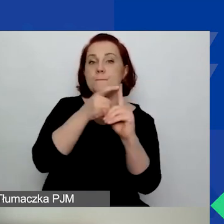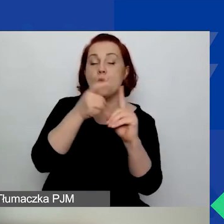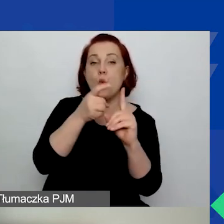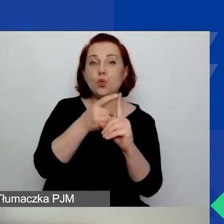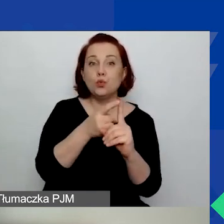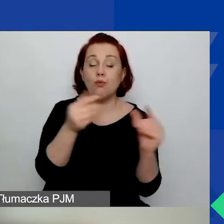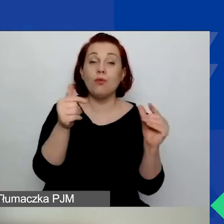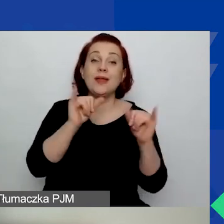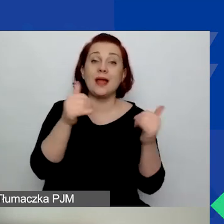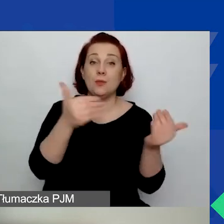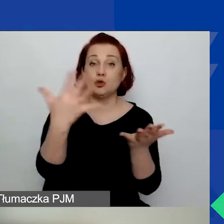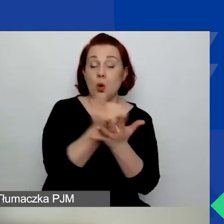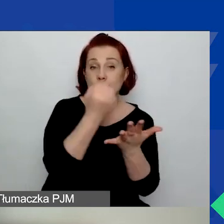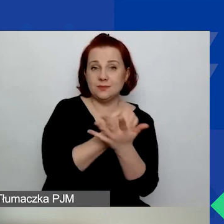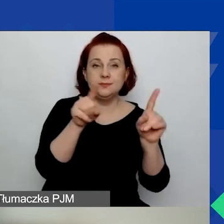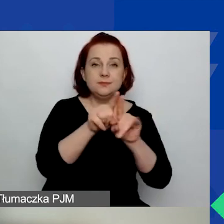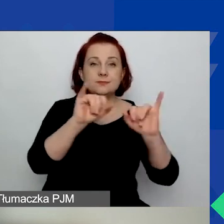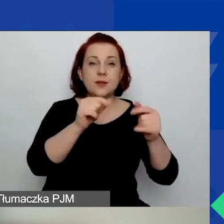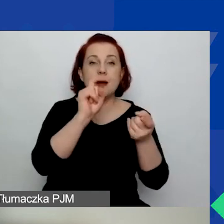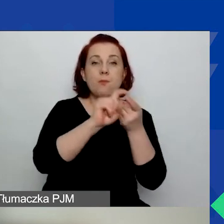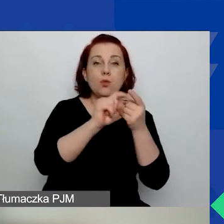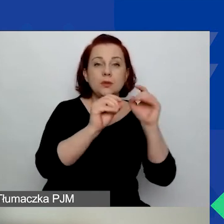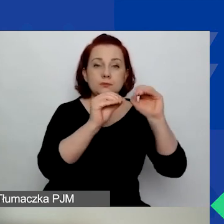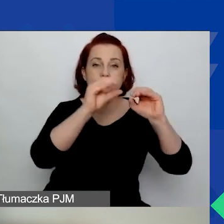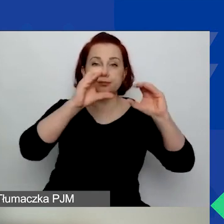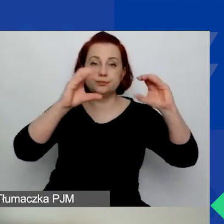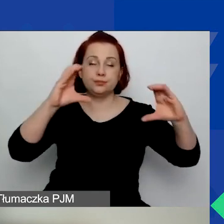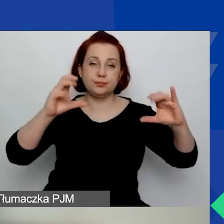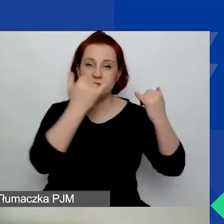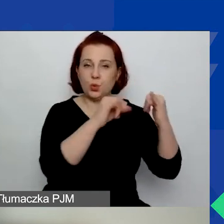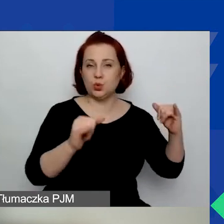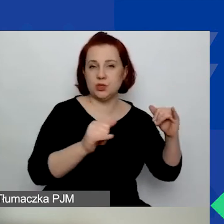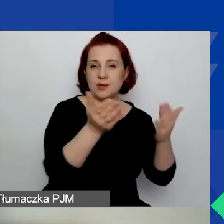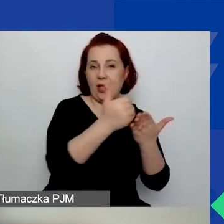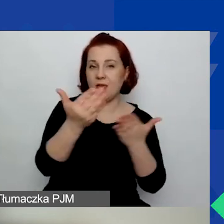i rozkład tych punktów pomiędzy kategoriami. Tak że pisząc wniosek,